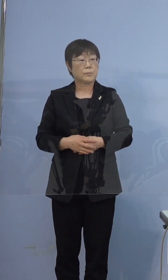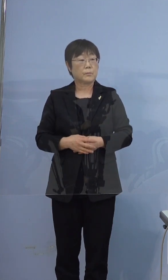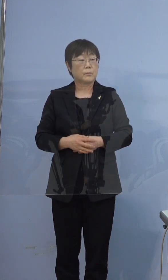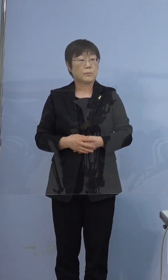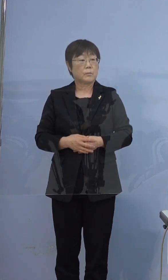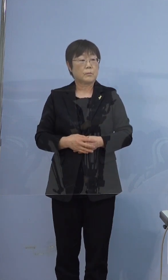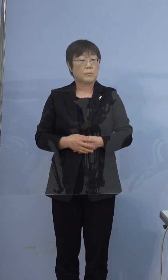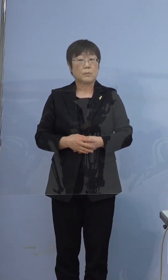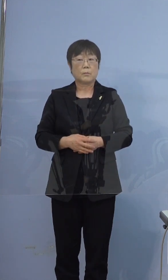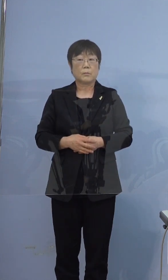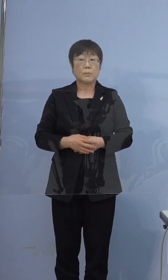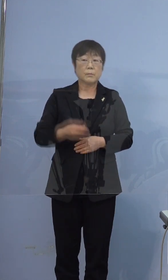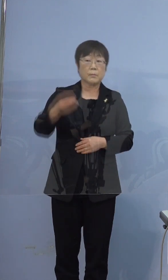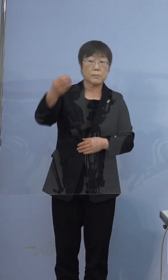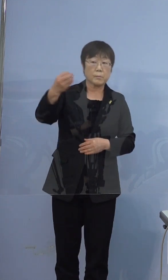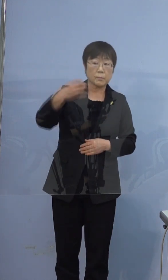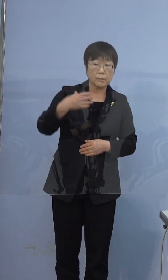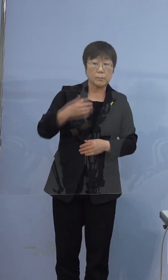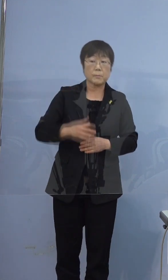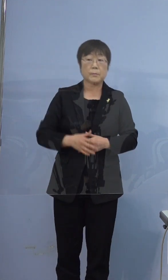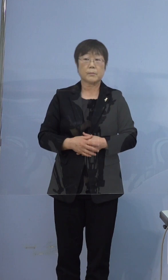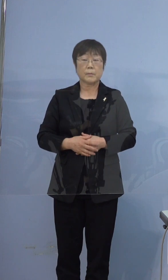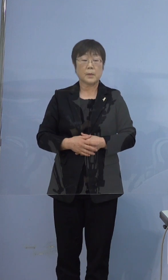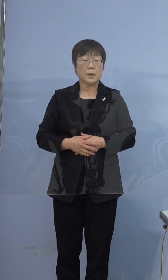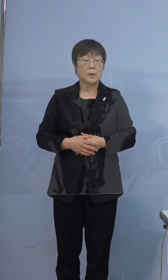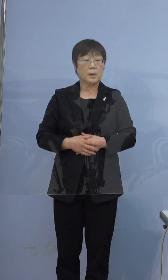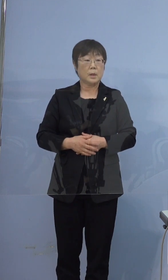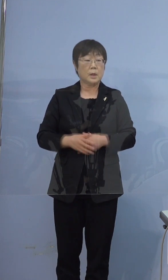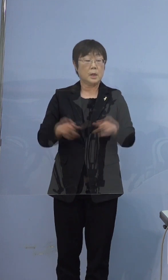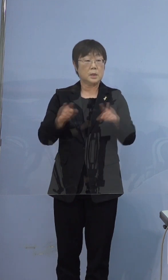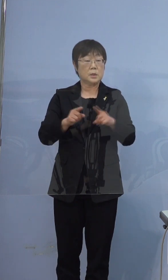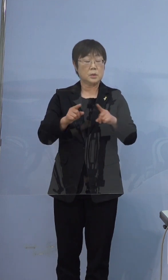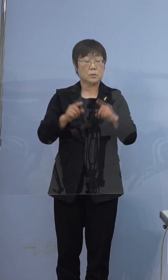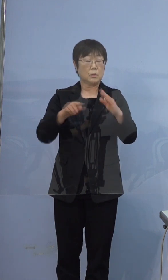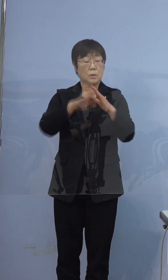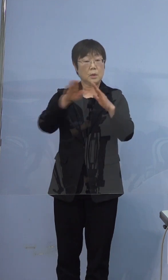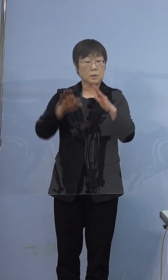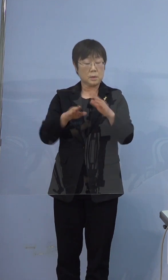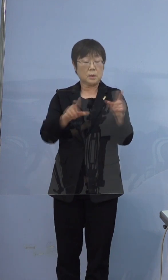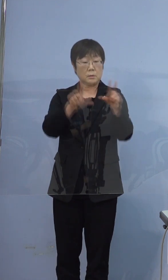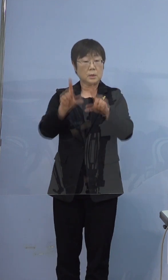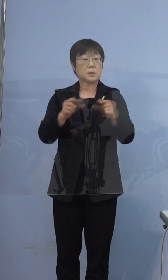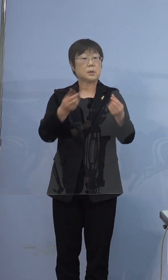この方々皆さん同じお家に住まわれていたんですか そうです